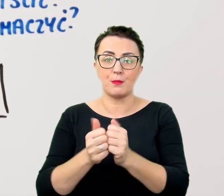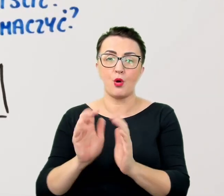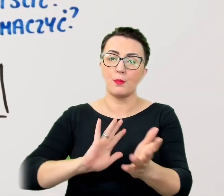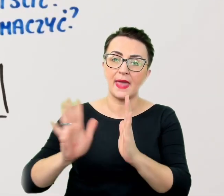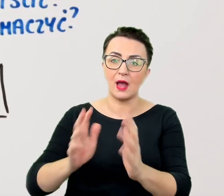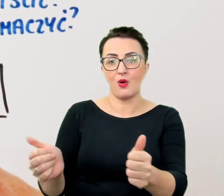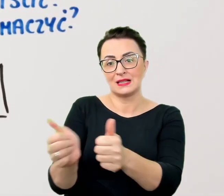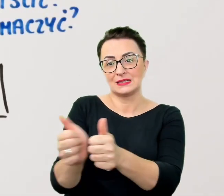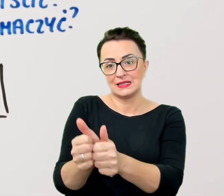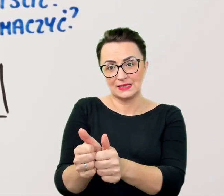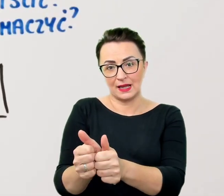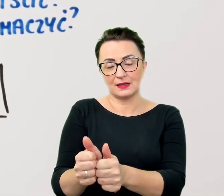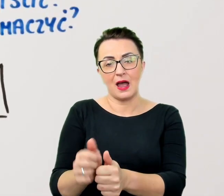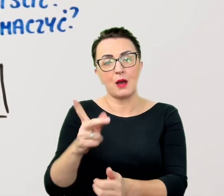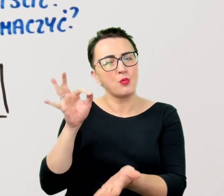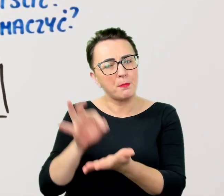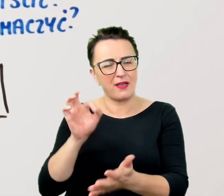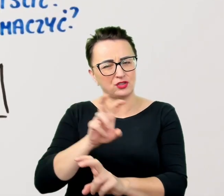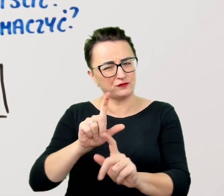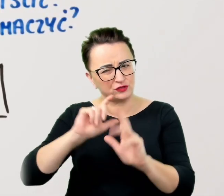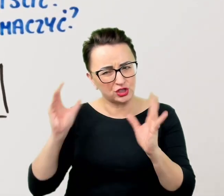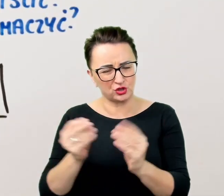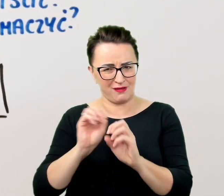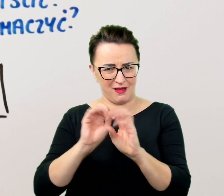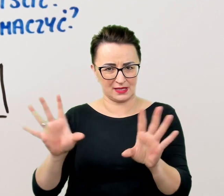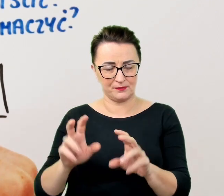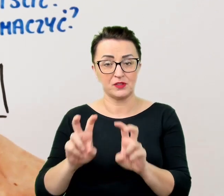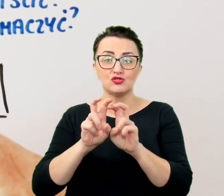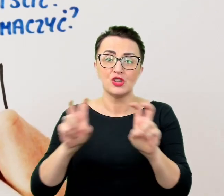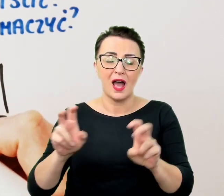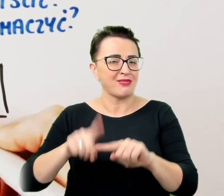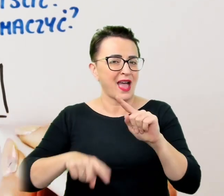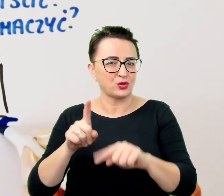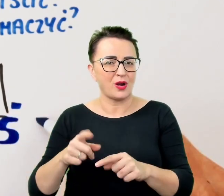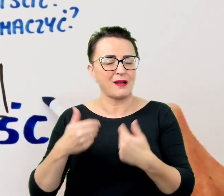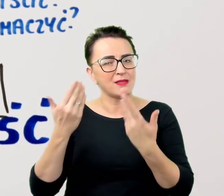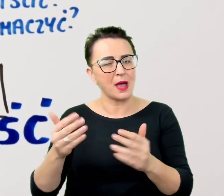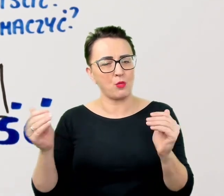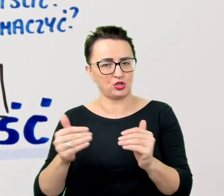Czas w naturalny sposób pozwala na uważność tak istotną w kontaktach z osobami z niepełnosprawnościami.